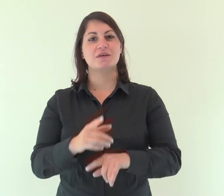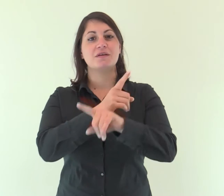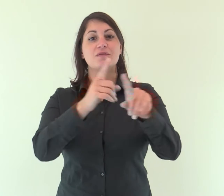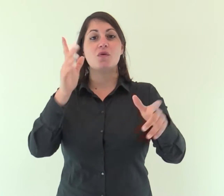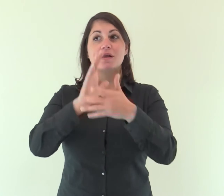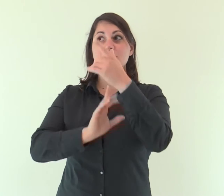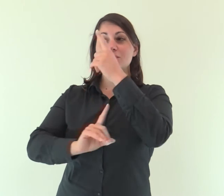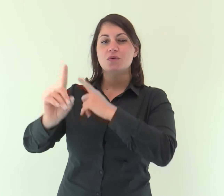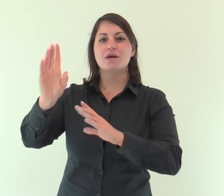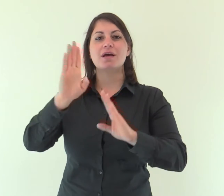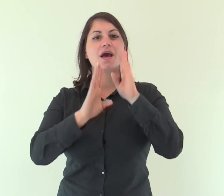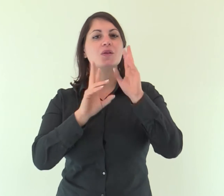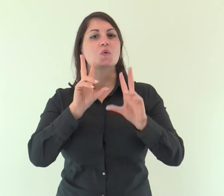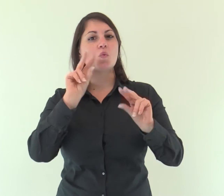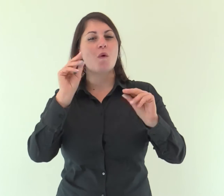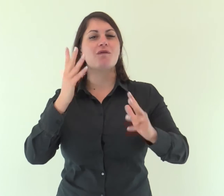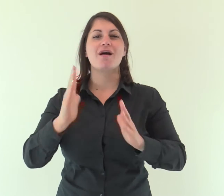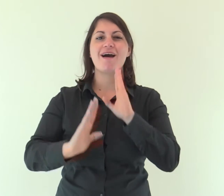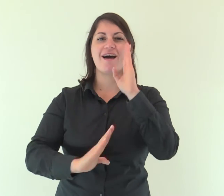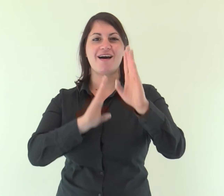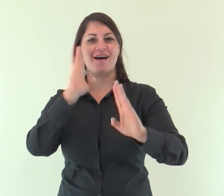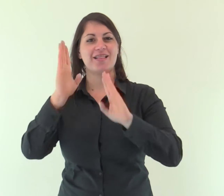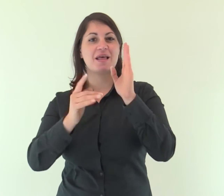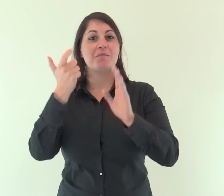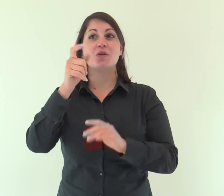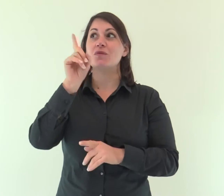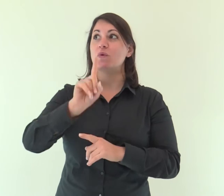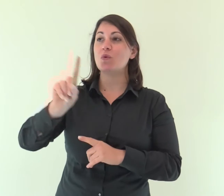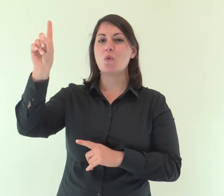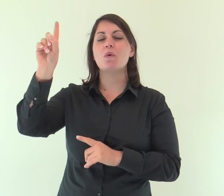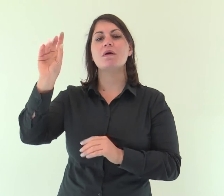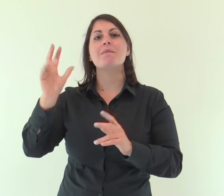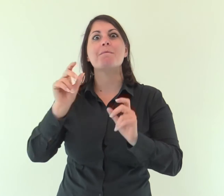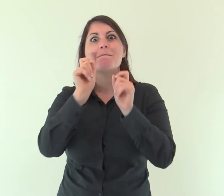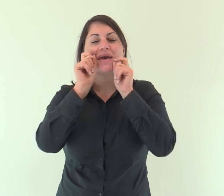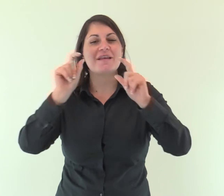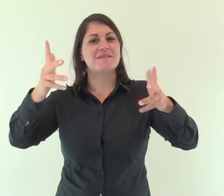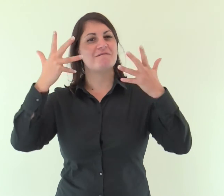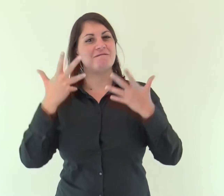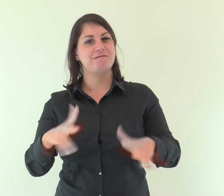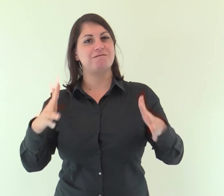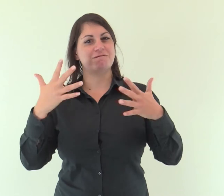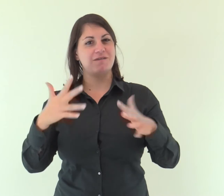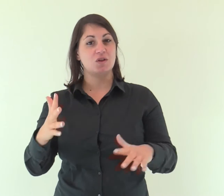Cantate al Signore un canto nuovo, perché ha compiuto meraviglie.